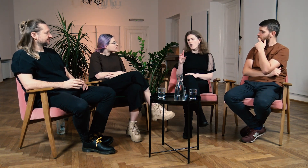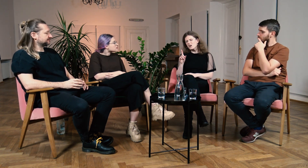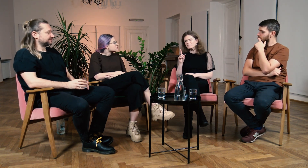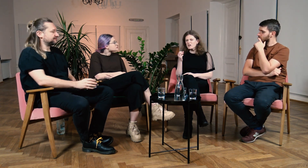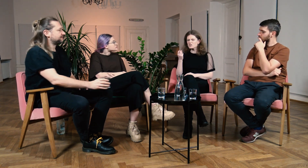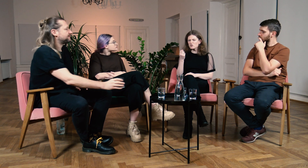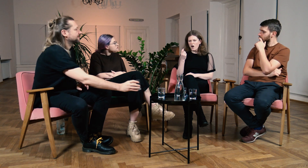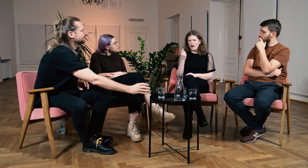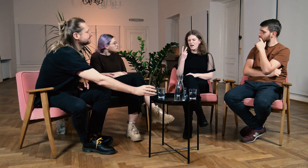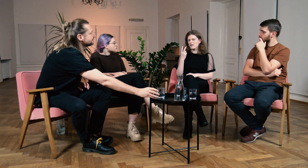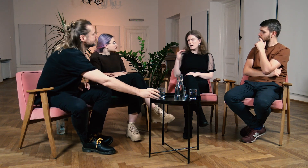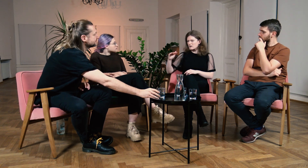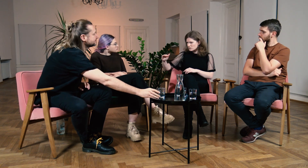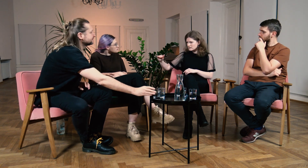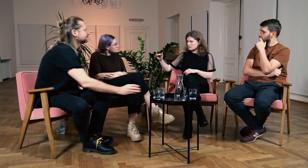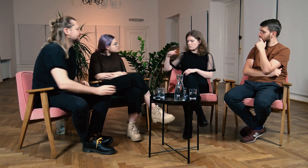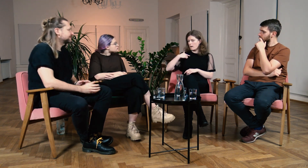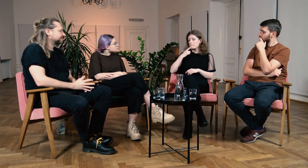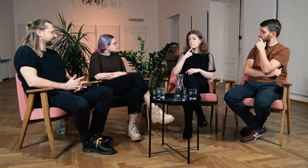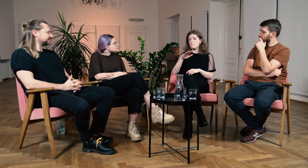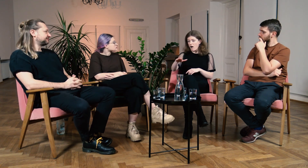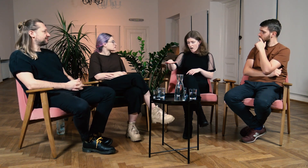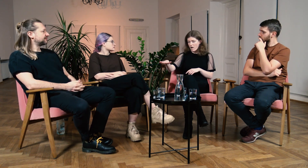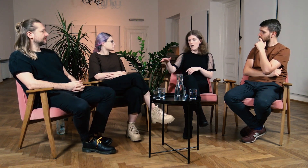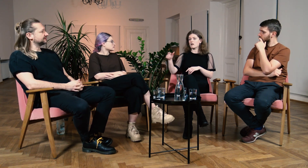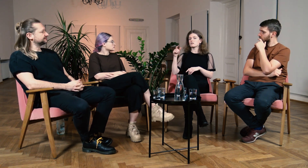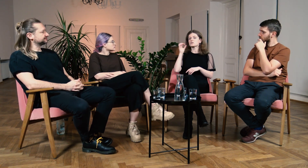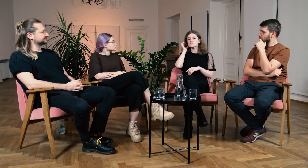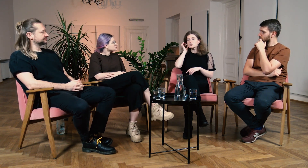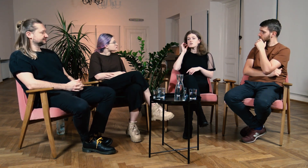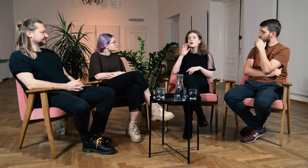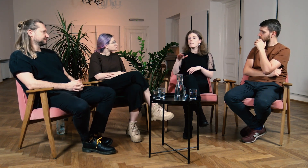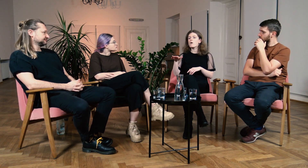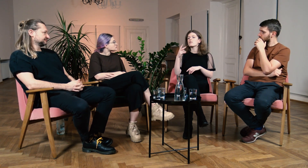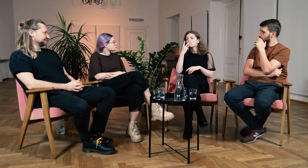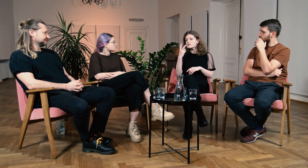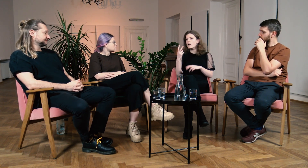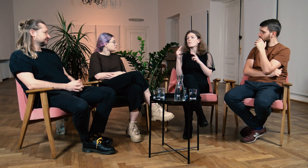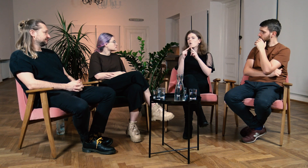B: To znaczy gdy byłam małą dziewczynką to miałam, niewielki co prawda,